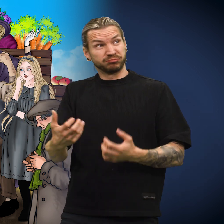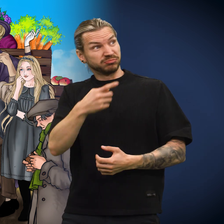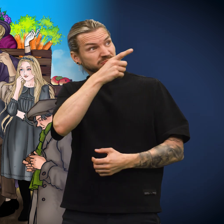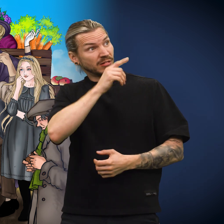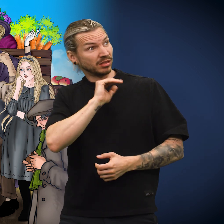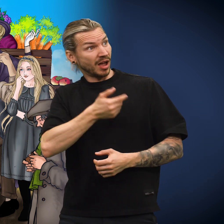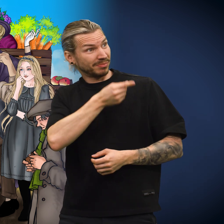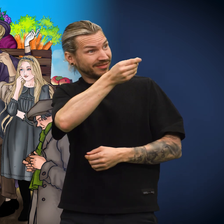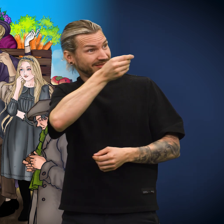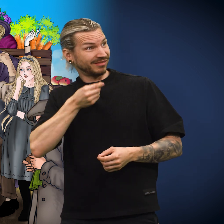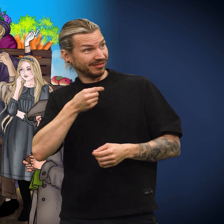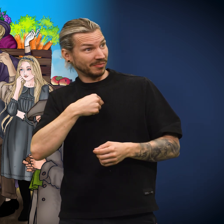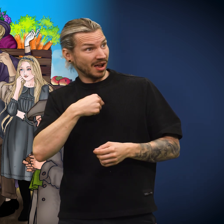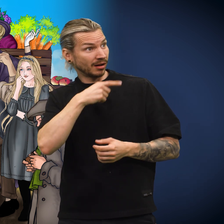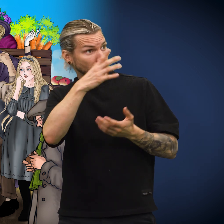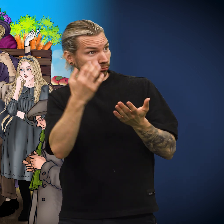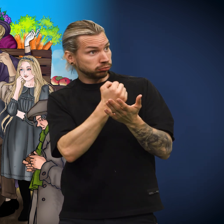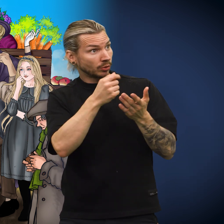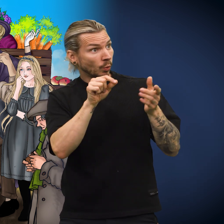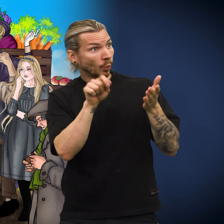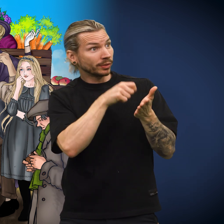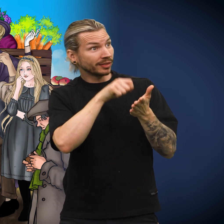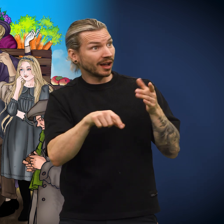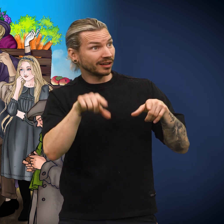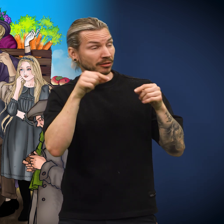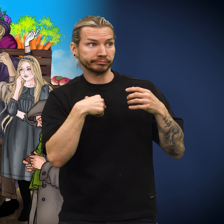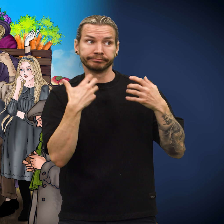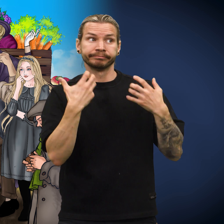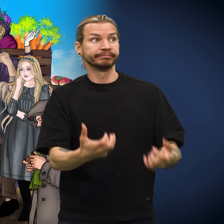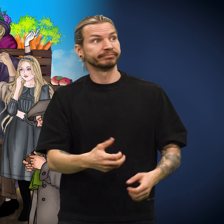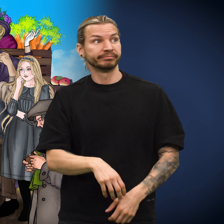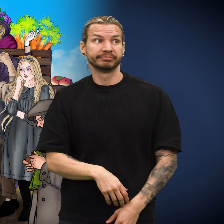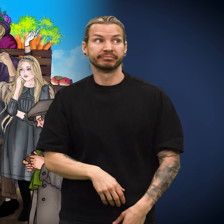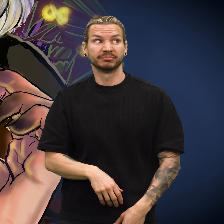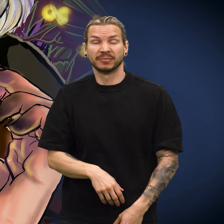«Jeg vet ikke om damen som brukte meg til å kjøpe lodd, vant noe på det», sa skillingen.